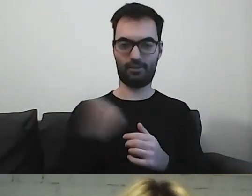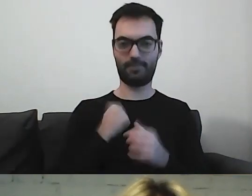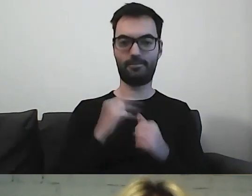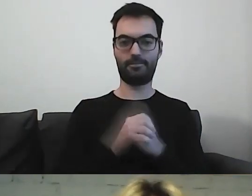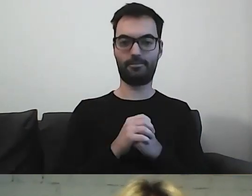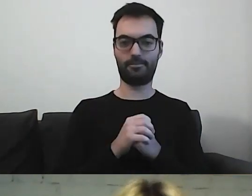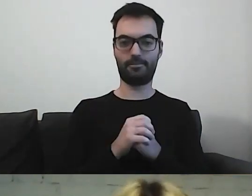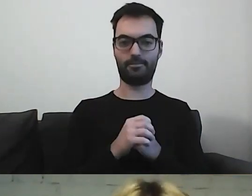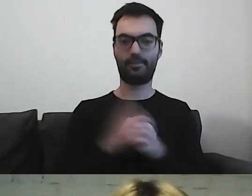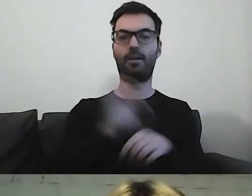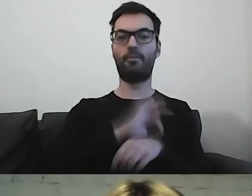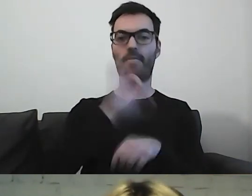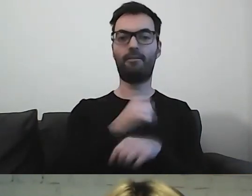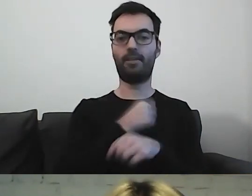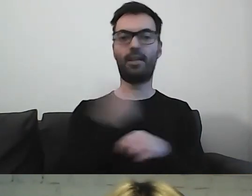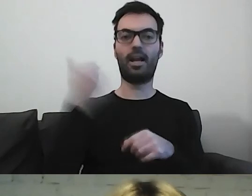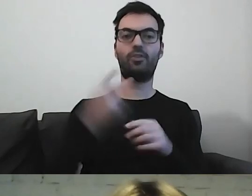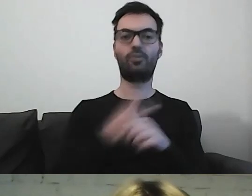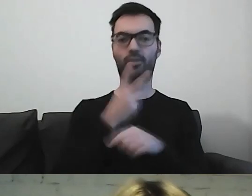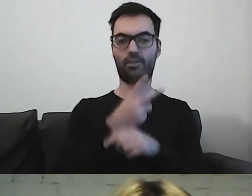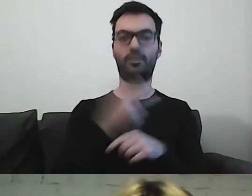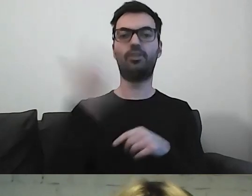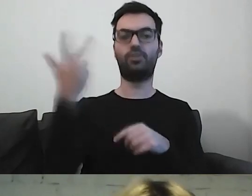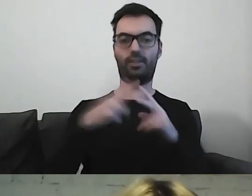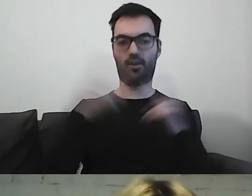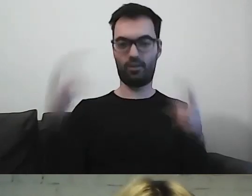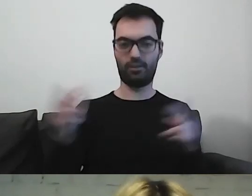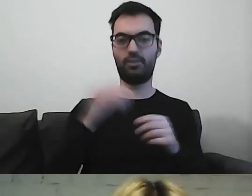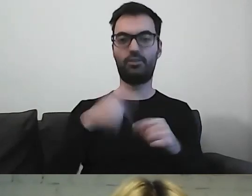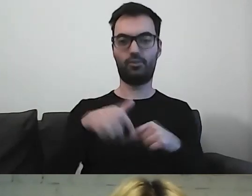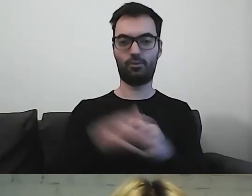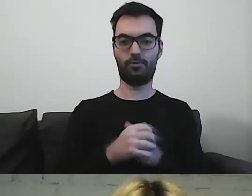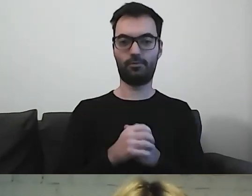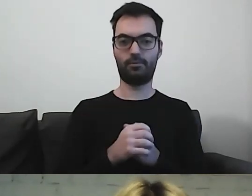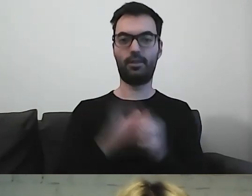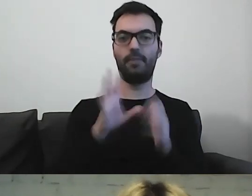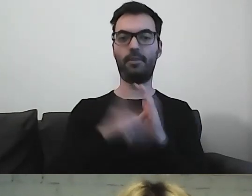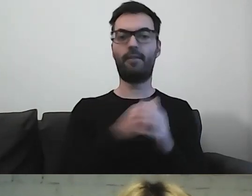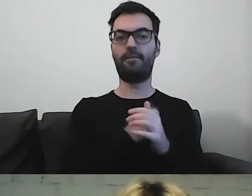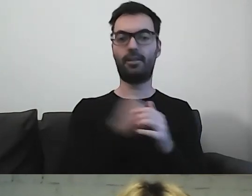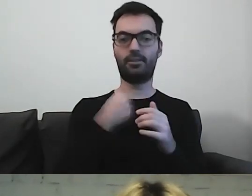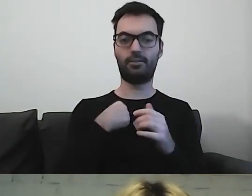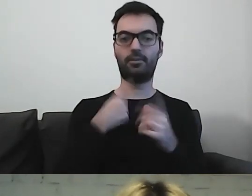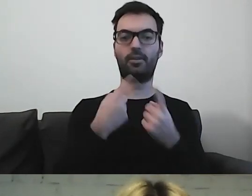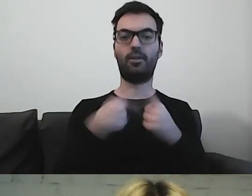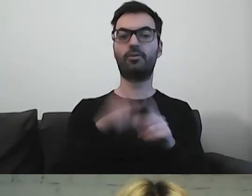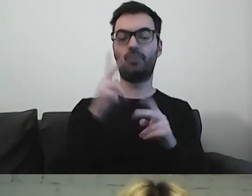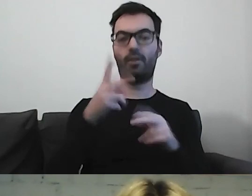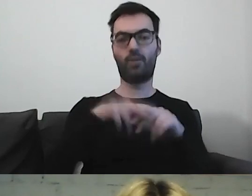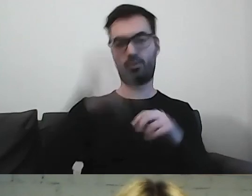Projekt Warszawska Akademia Dostępności trwa 3 lata. Dużo jeszcze przed nami. Dla m.st. Warszawy realizuje go Fundacja Kultury bez Barier